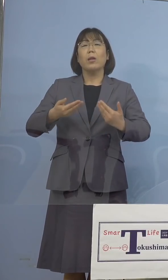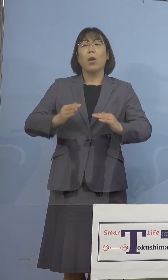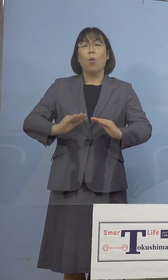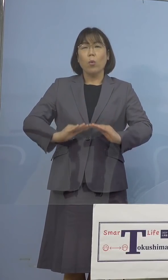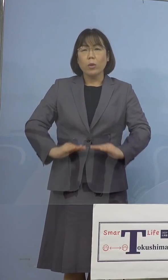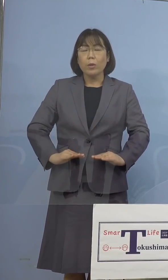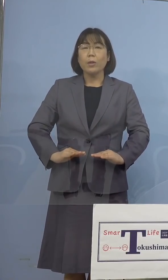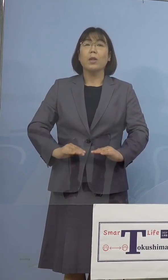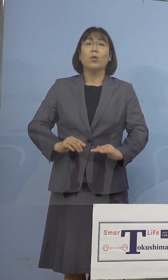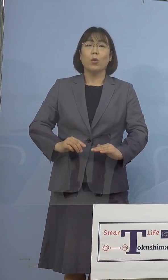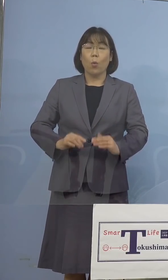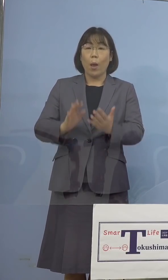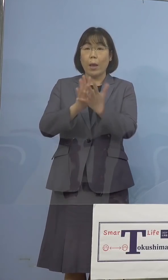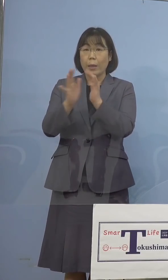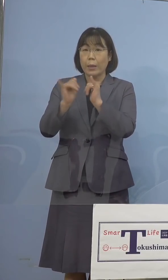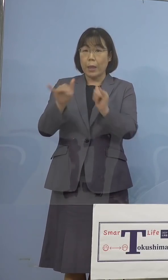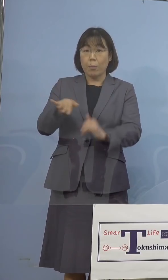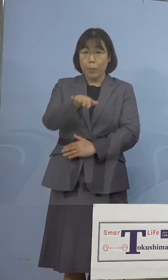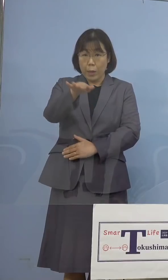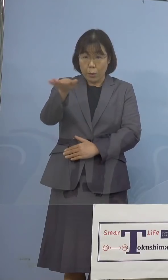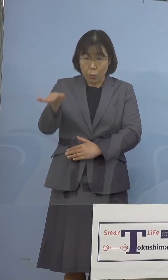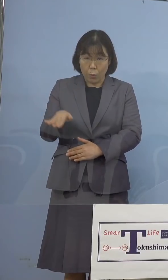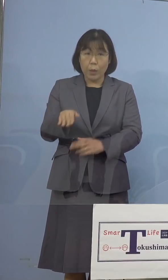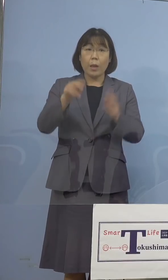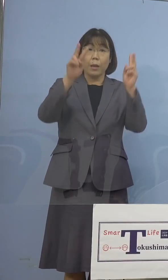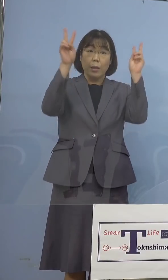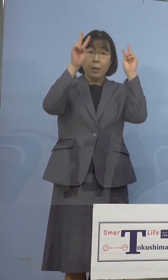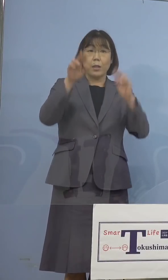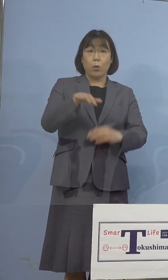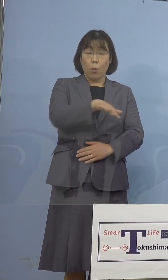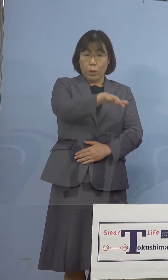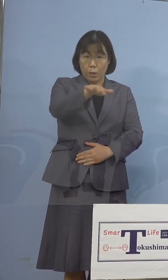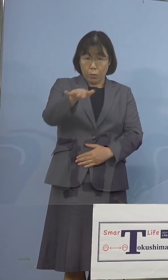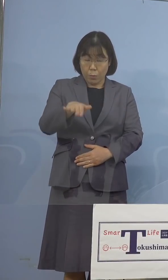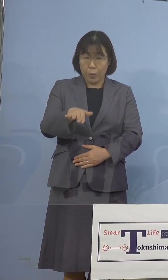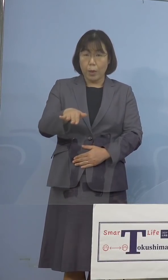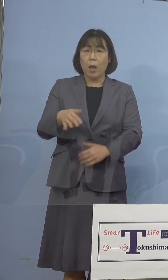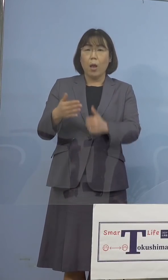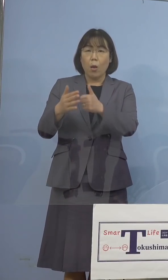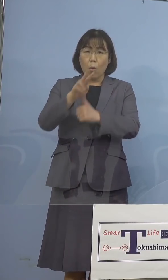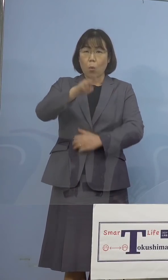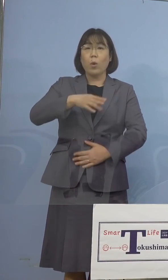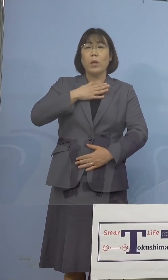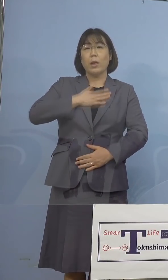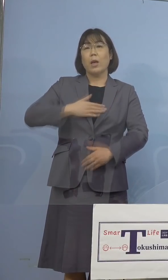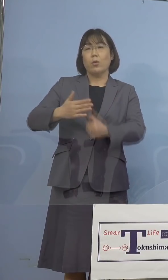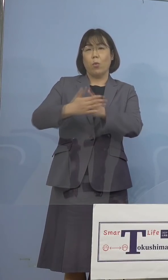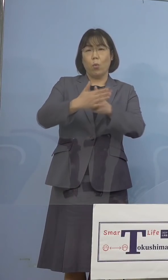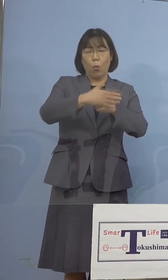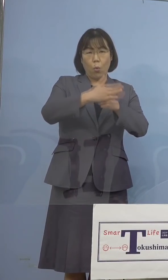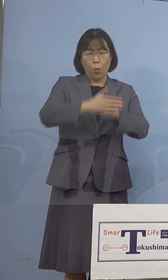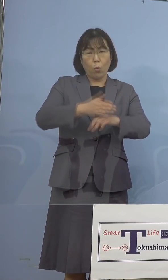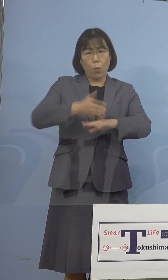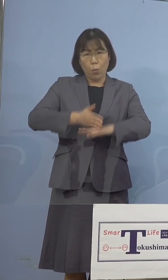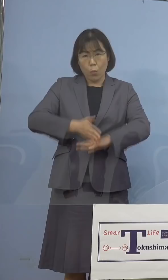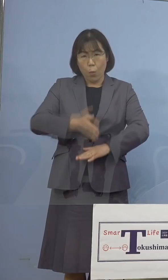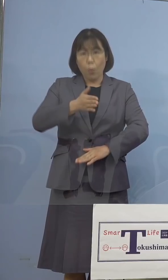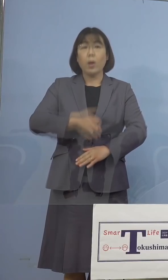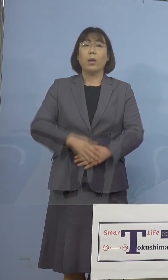県民の皆様方、また事業者の皆様方の ご理解とご協力のお陰であります